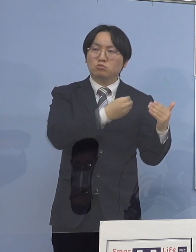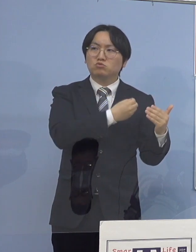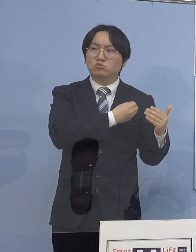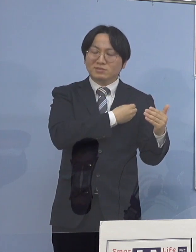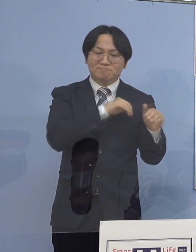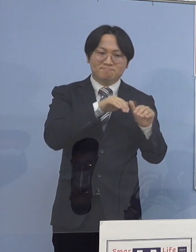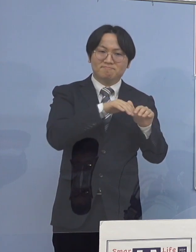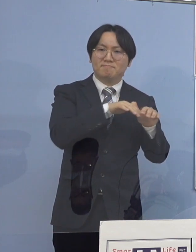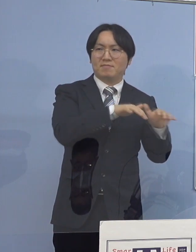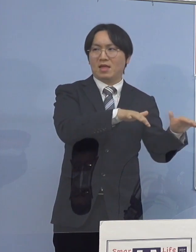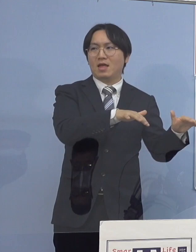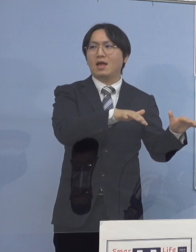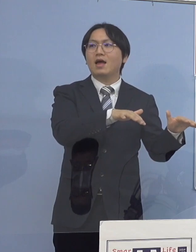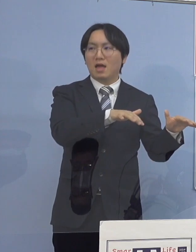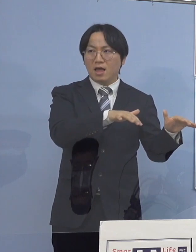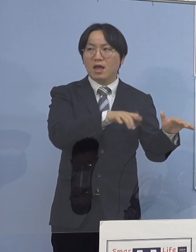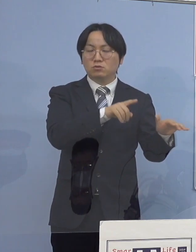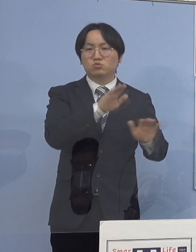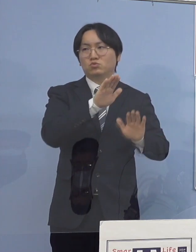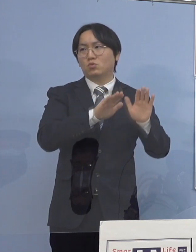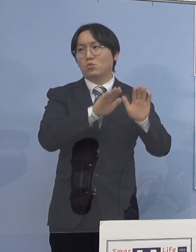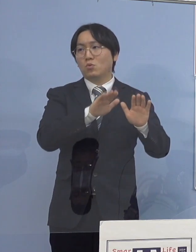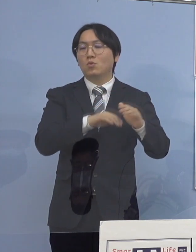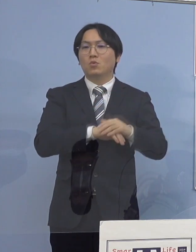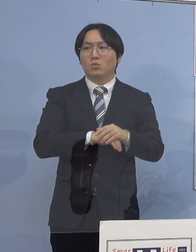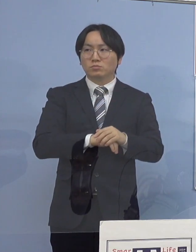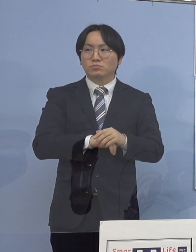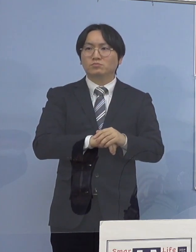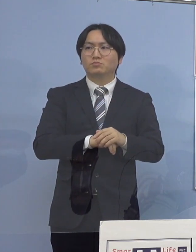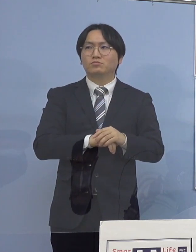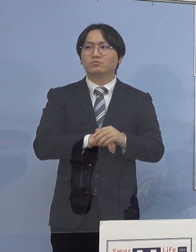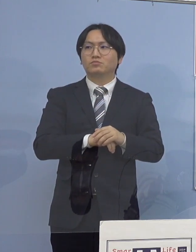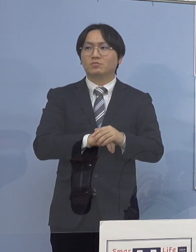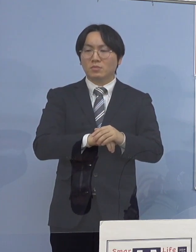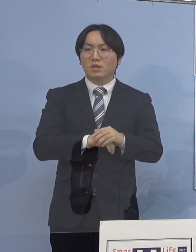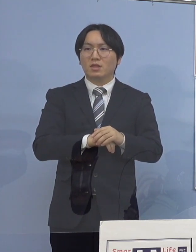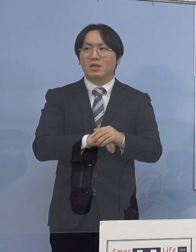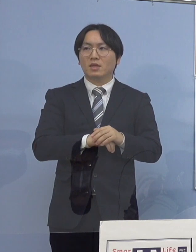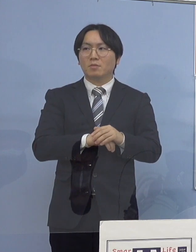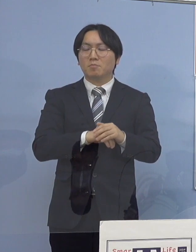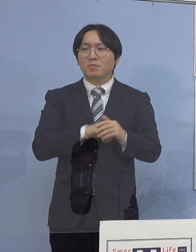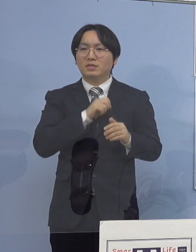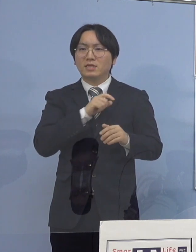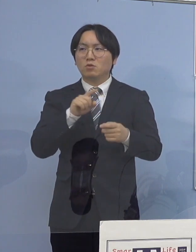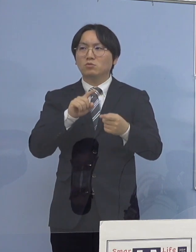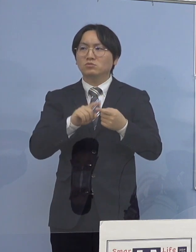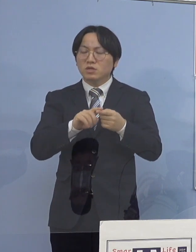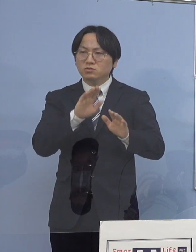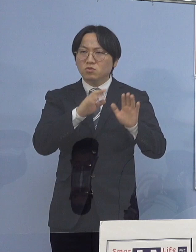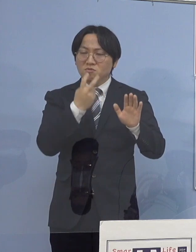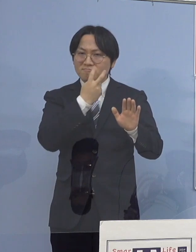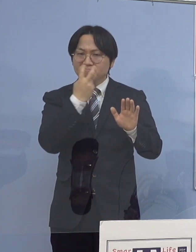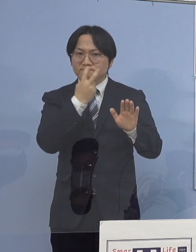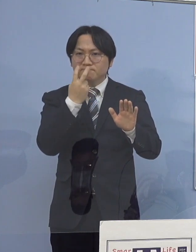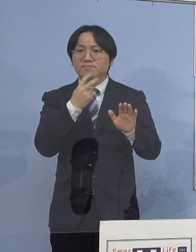こちらも派生が見えるということで 積極的疫学調査の結果 それらに関連性があって